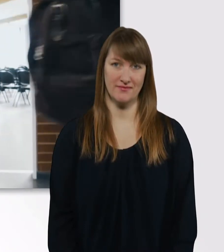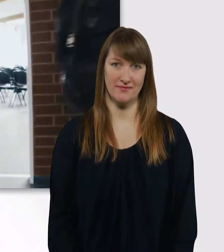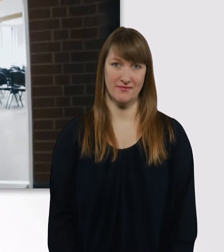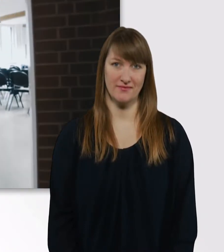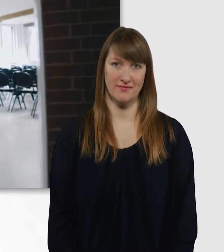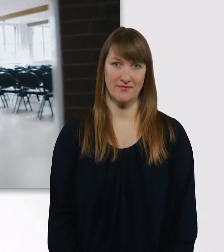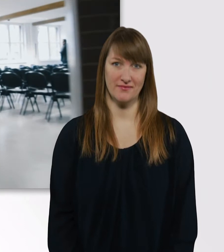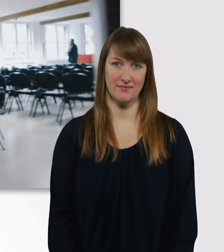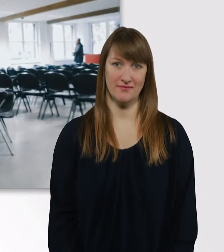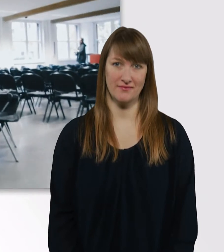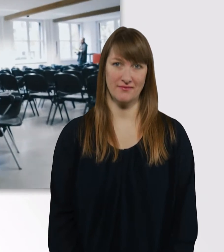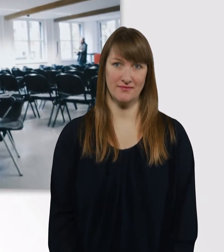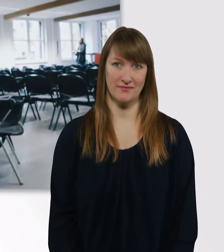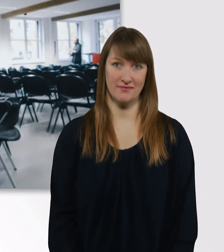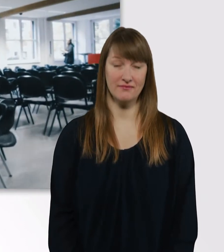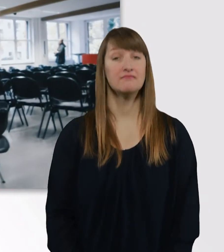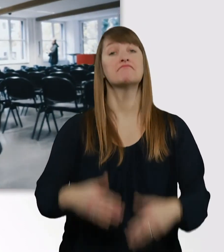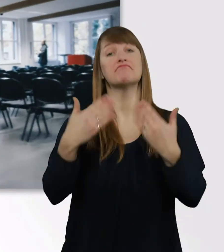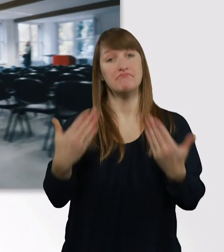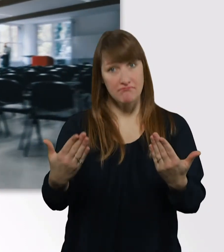So sehen die Seminarräume aus übrigens.